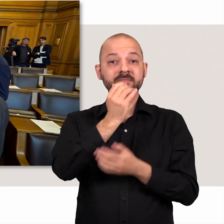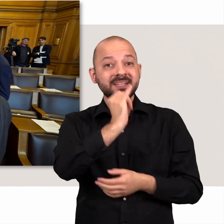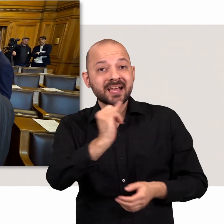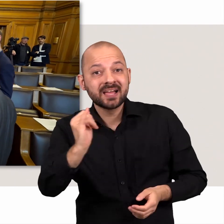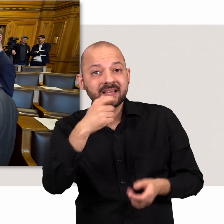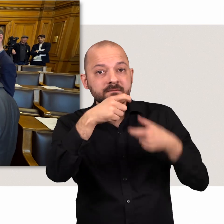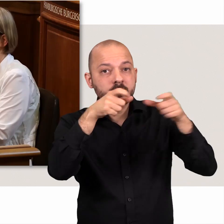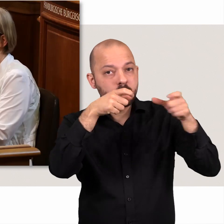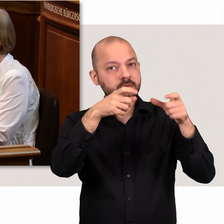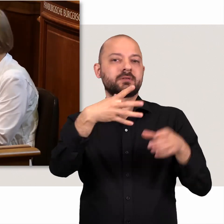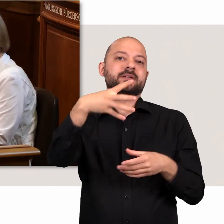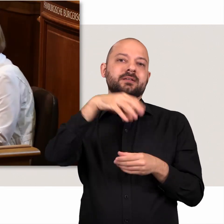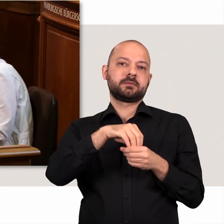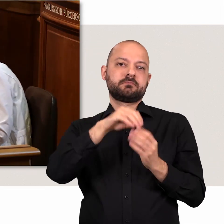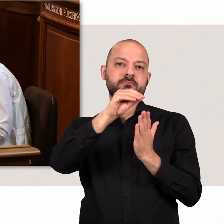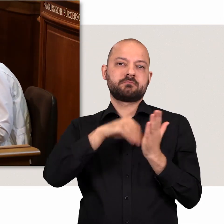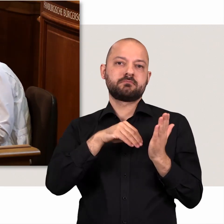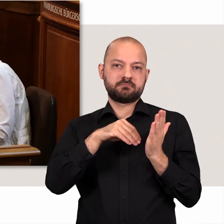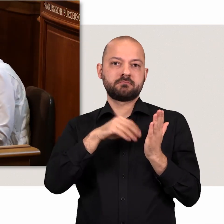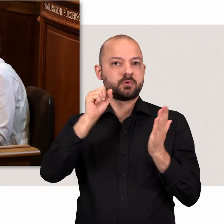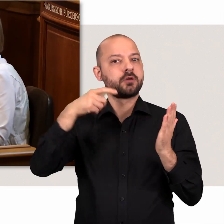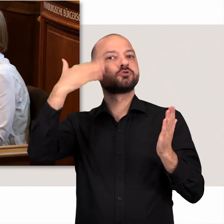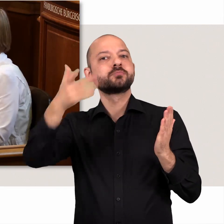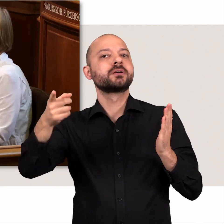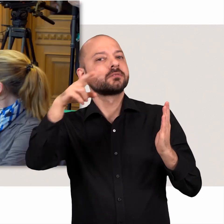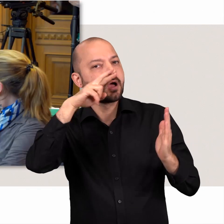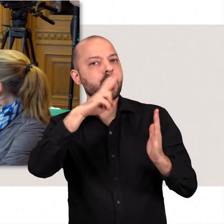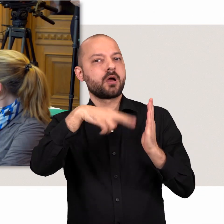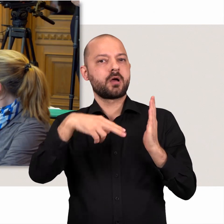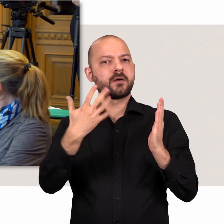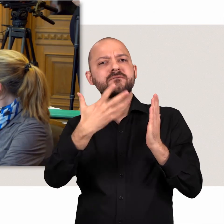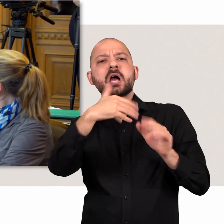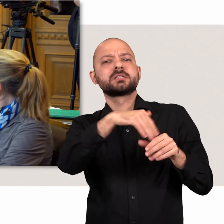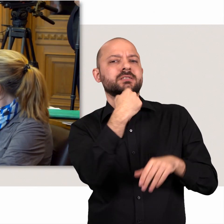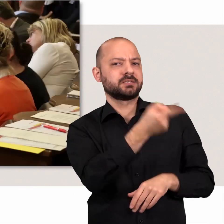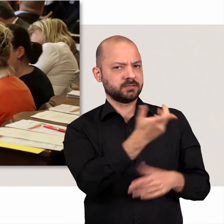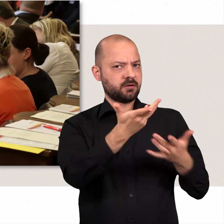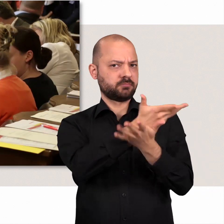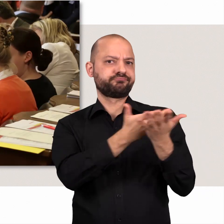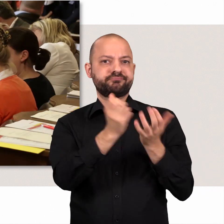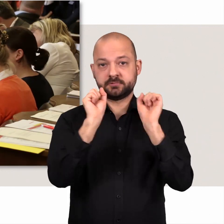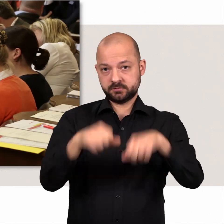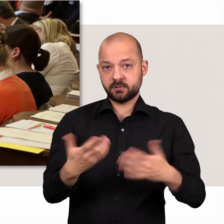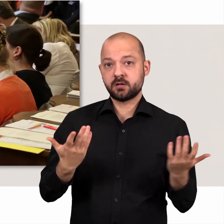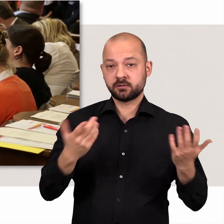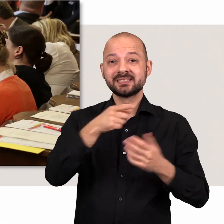Jedes Wort wird mitgeschnitten. Interessierte können später lesen wann was wie debattiert wurde.